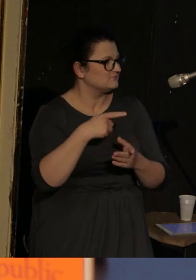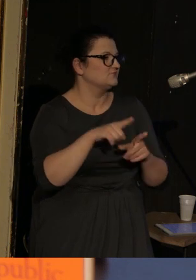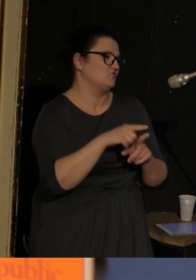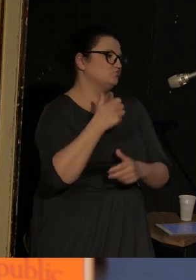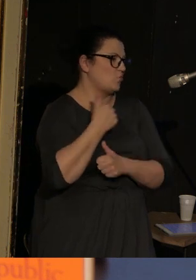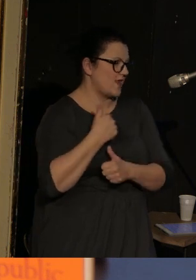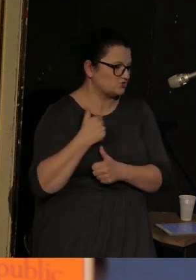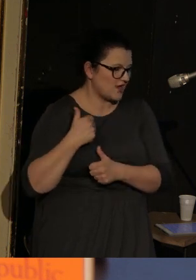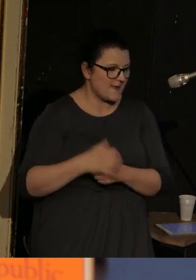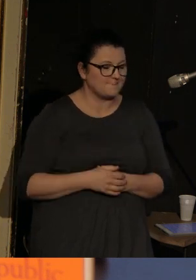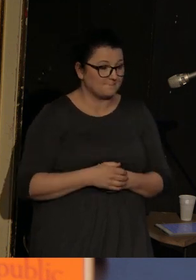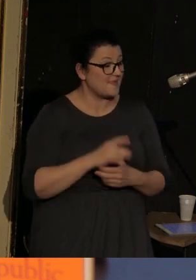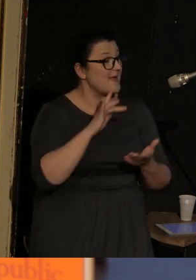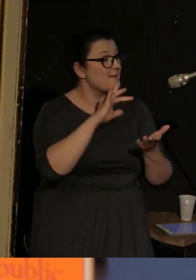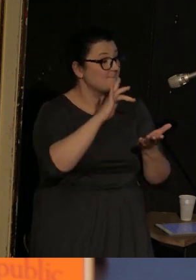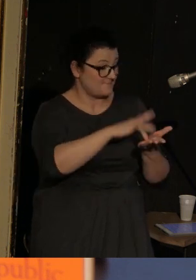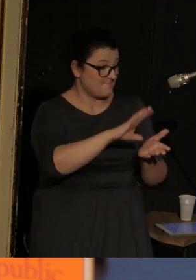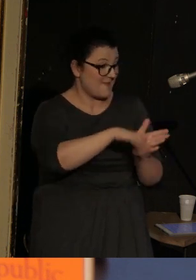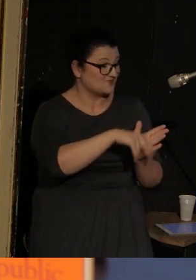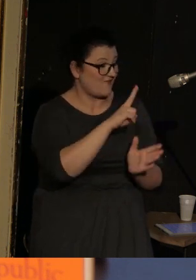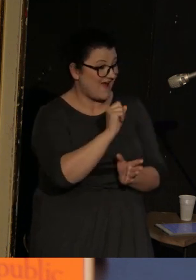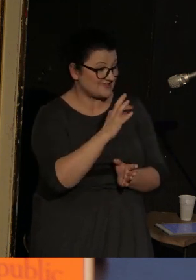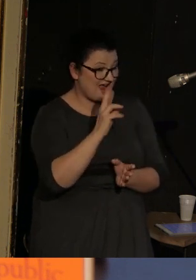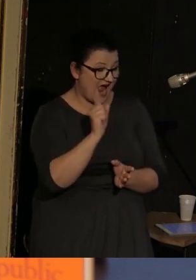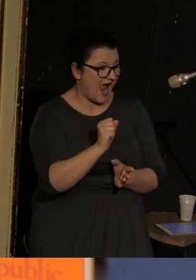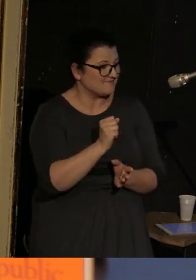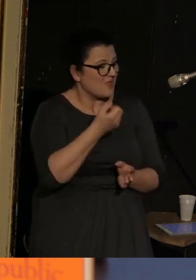Vasenka jest miasteczkiem, którego nie sposób zlokalizować,